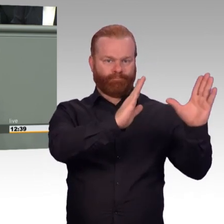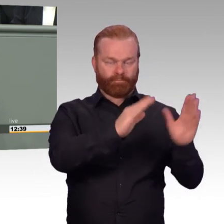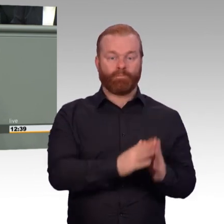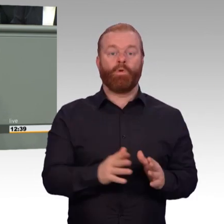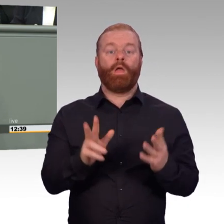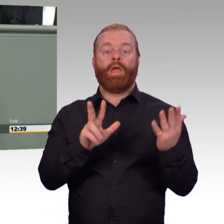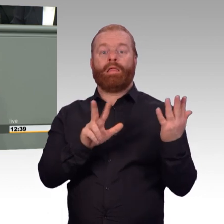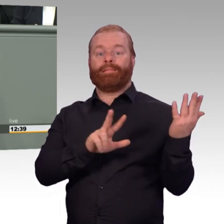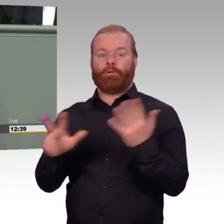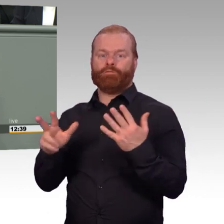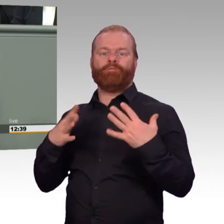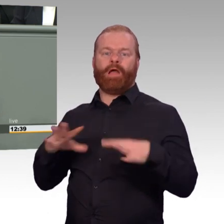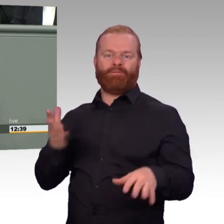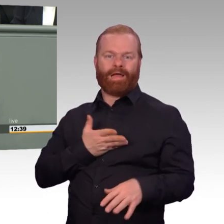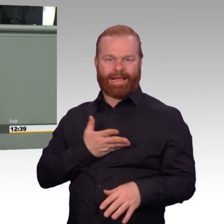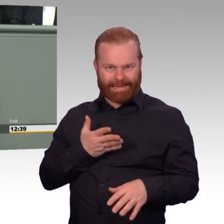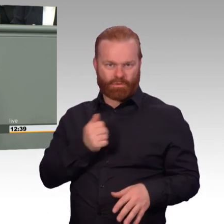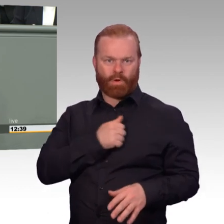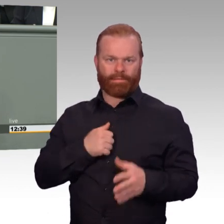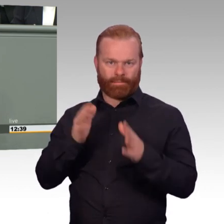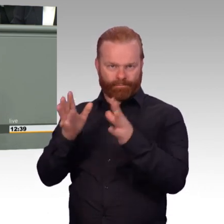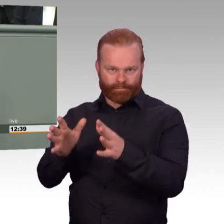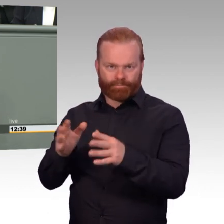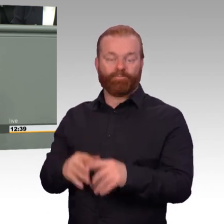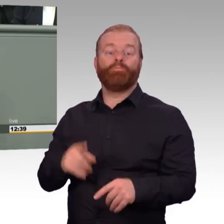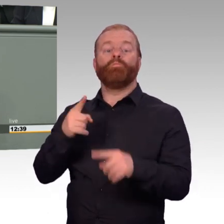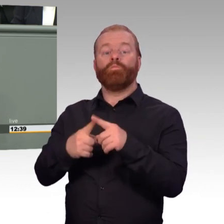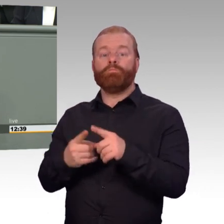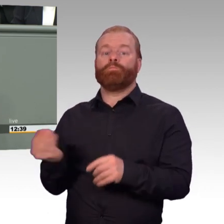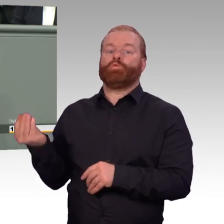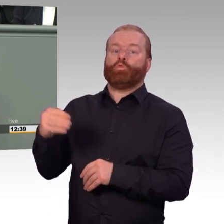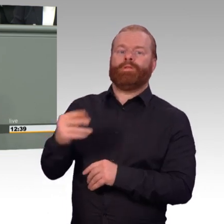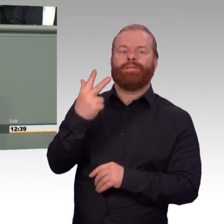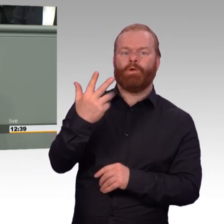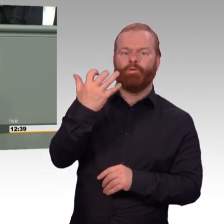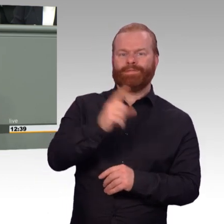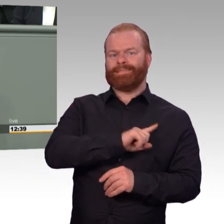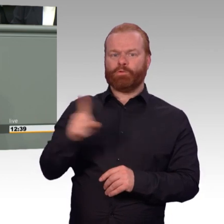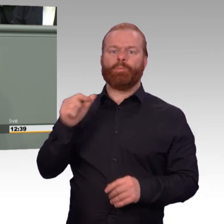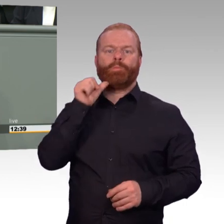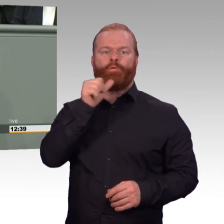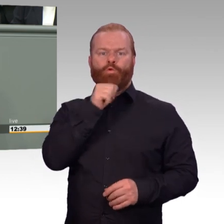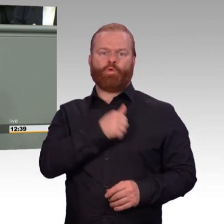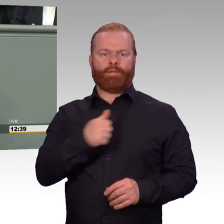der Vereinten Nationen. Damit unsere Soldatinnen und Soldaten ihre Aufgaben optimal erfüllen können,